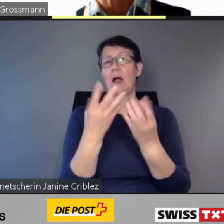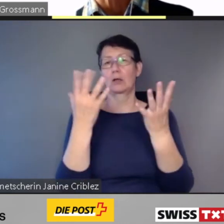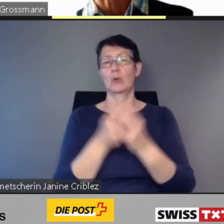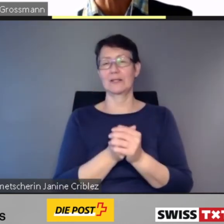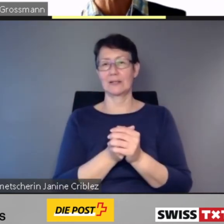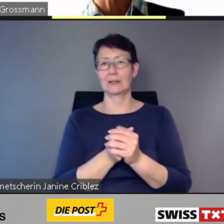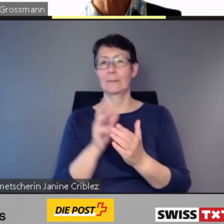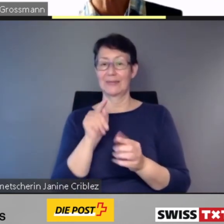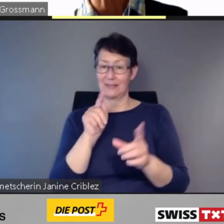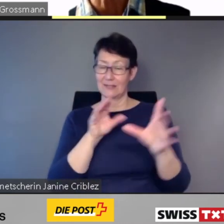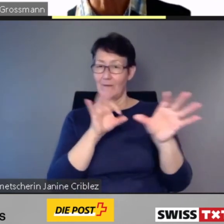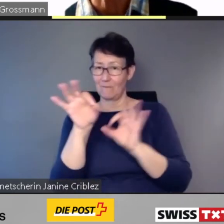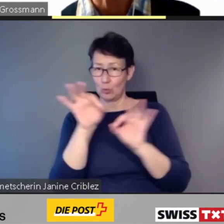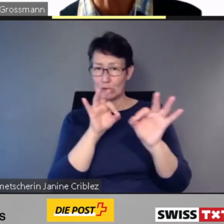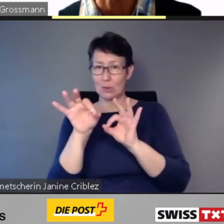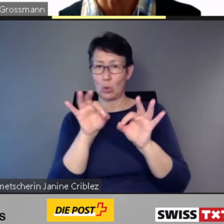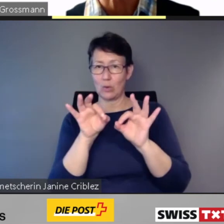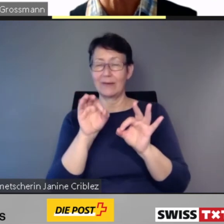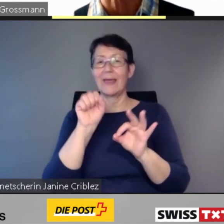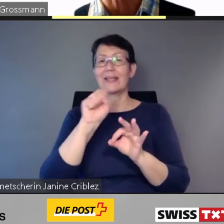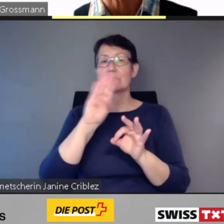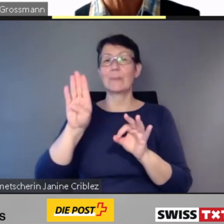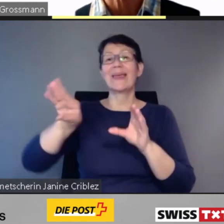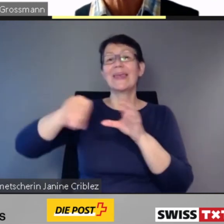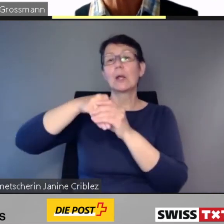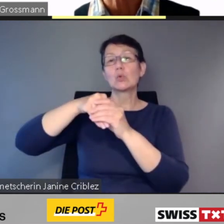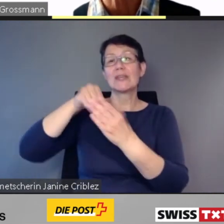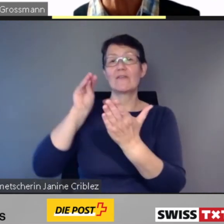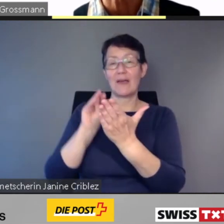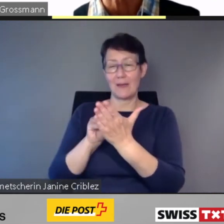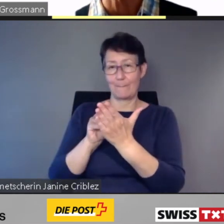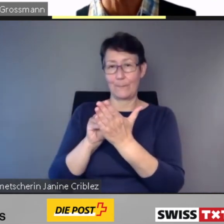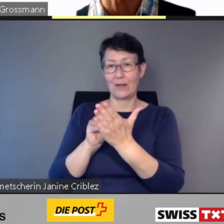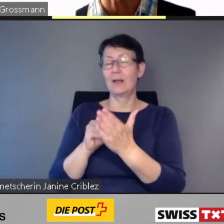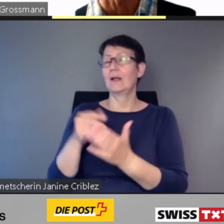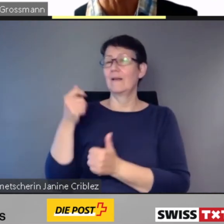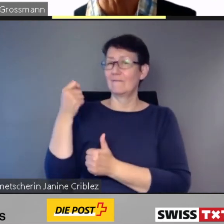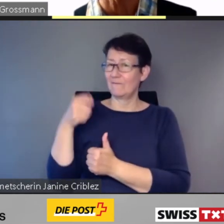Mit diesen Funktionalitäten ist die SBB Inclusive App